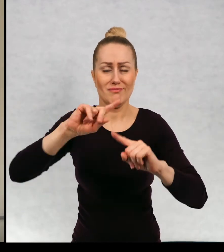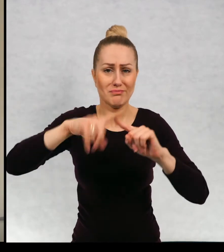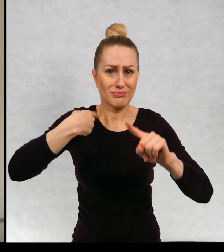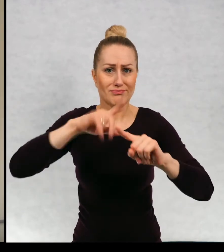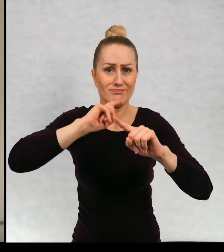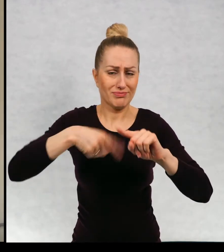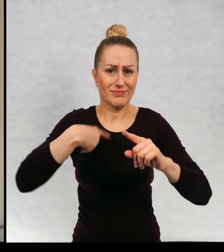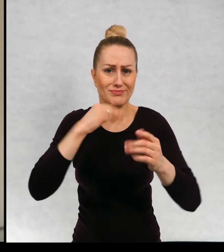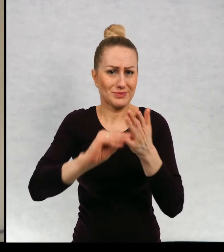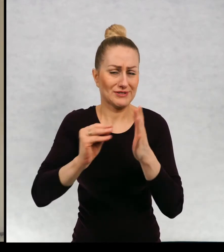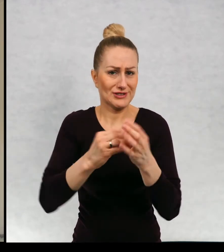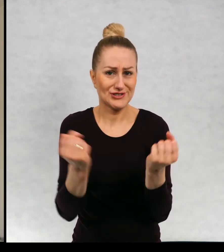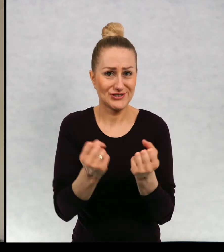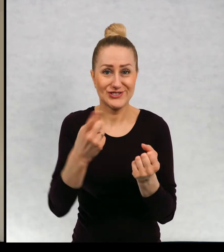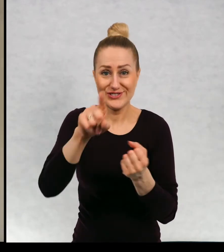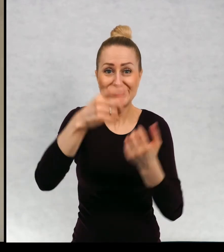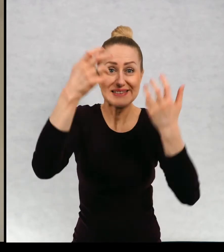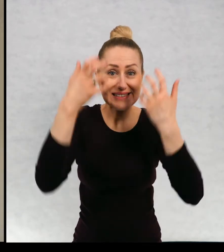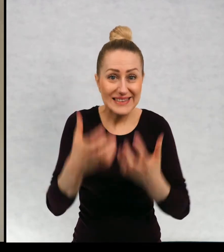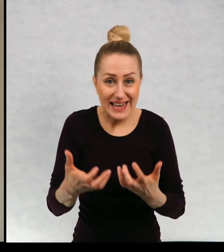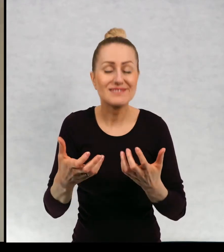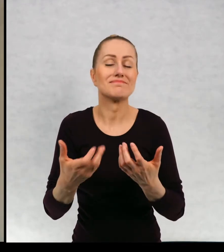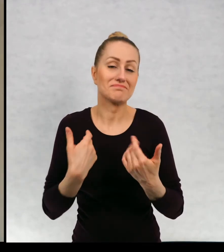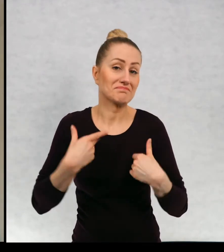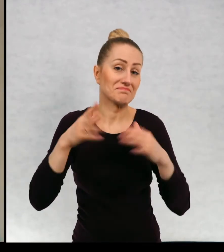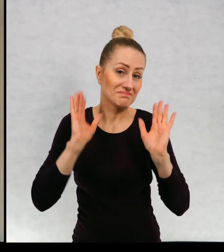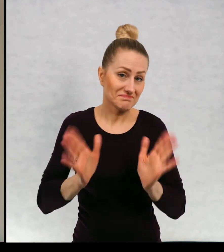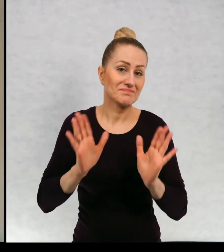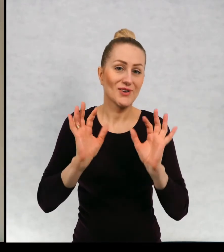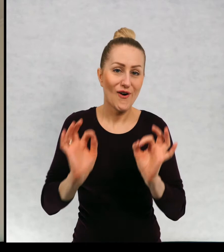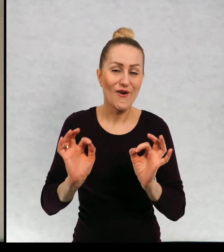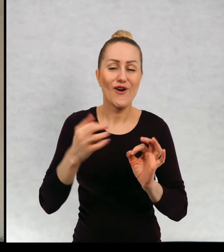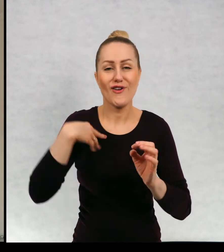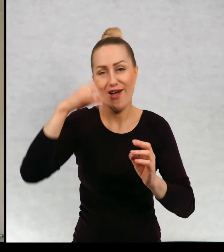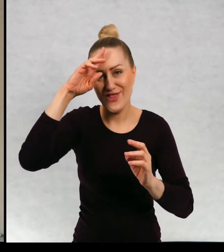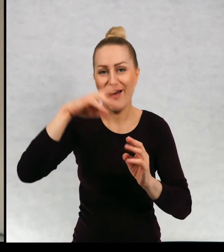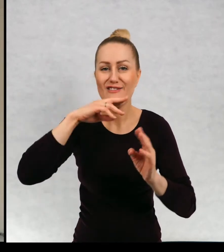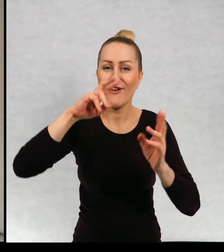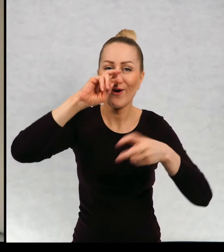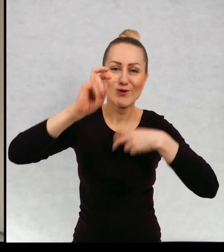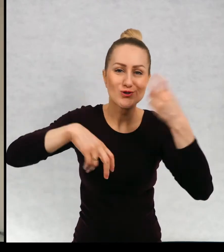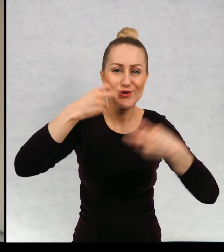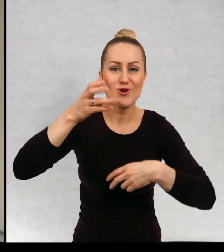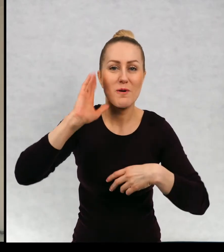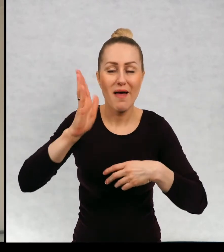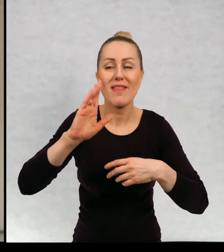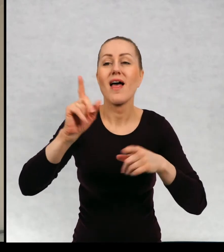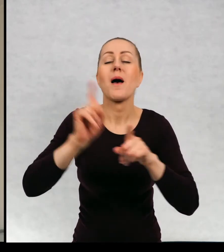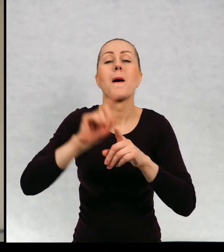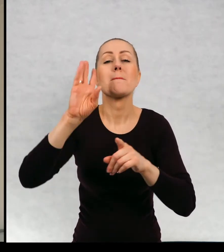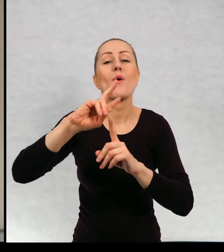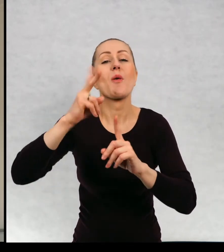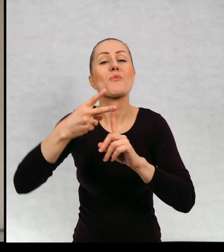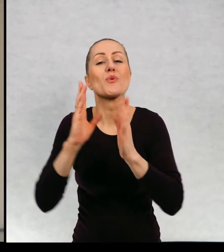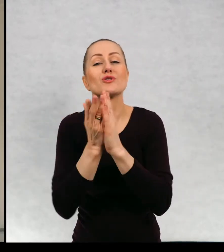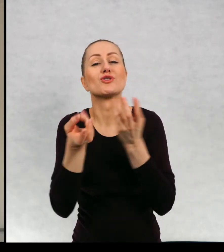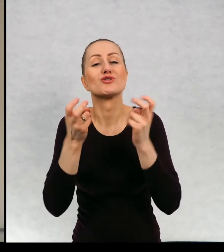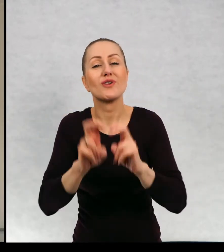chcecie, skoro tak chcą moi czytelnicy, muszę rzeczywiście się za nim rozejrzeć i powstała książka, "Gdzie jesteś tatusiu".